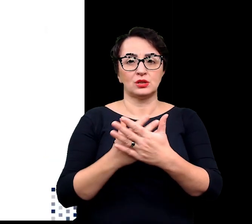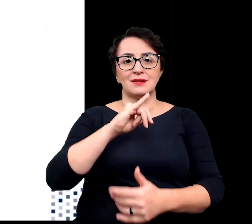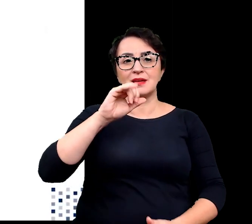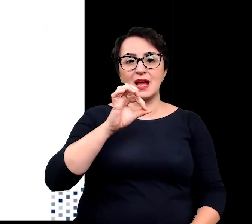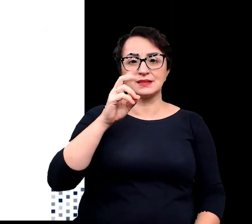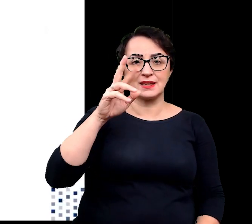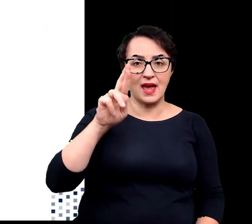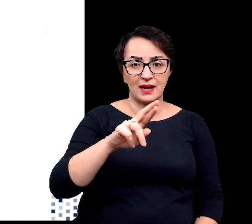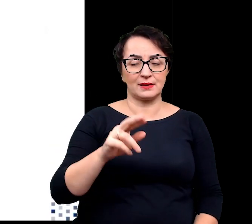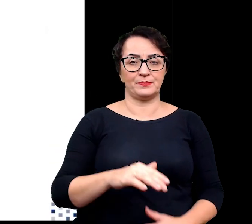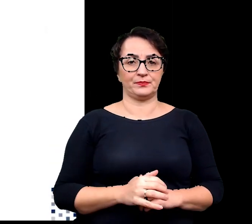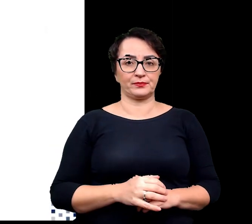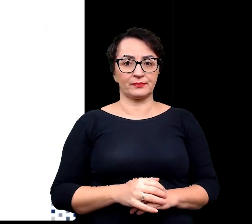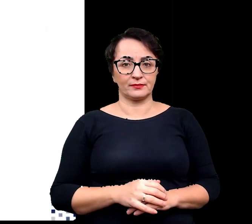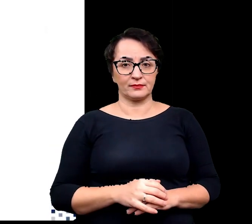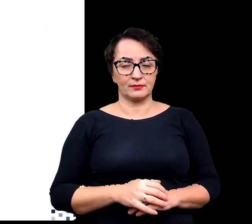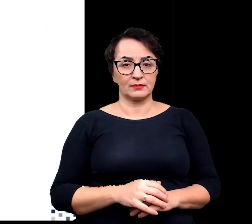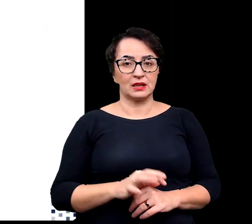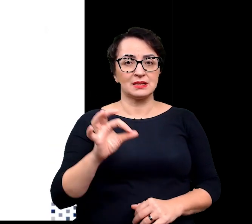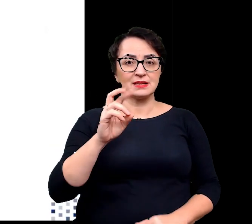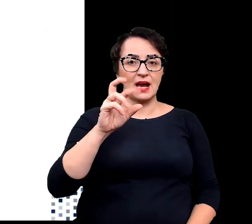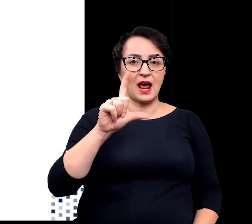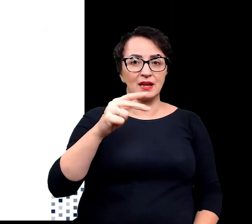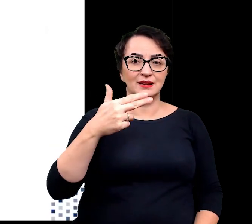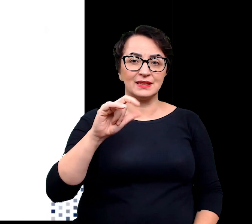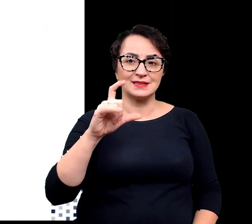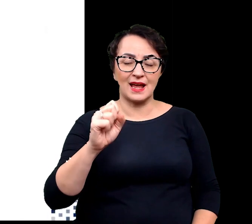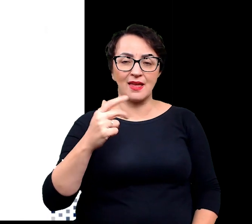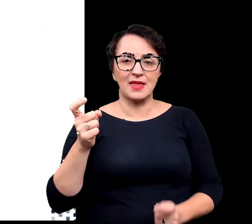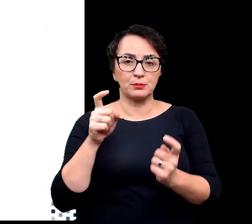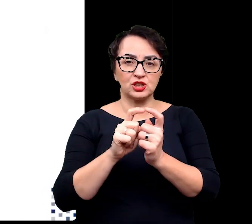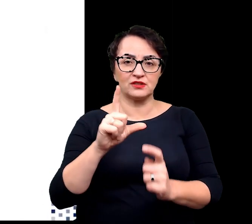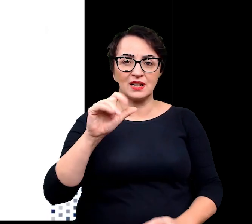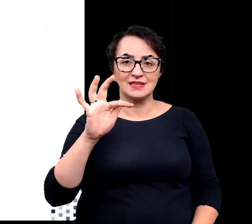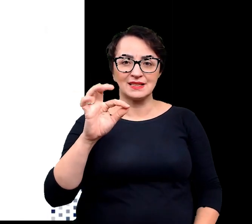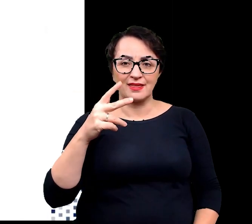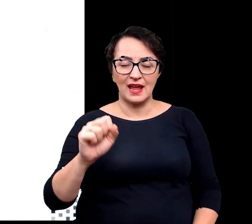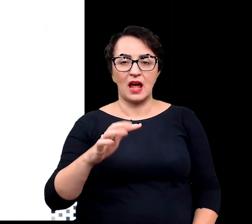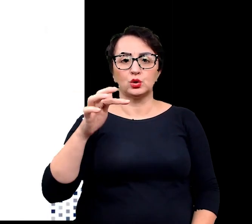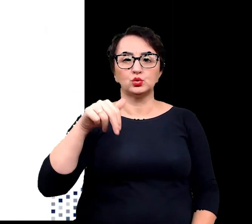jaskier lodnikowy, skalnica naprzeciewlistna, skalnica mchowata czy turzyca mocna.